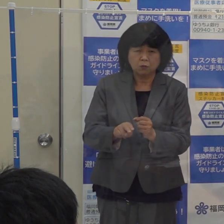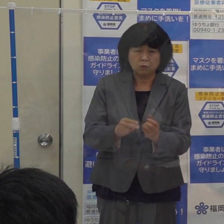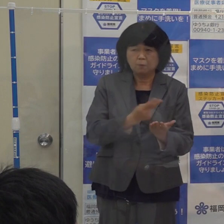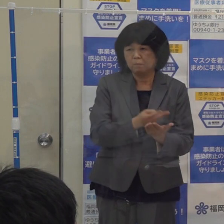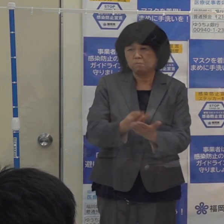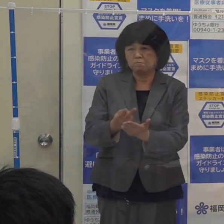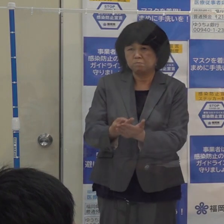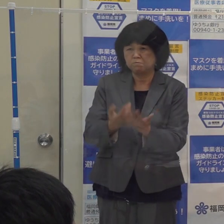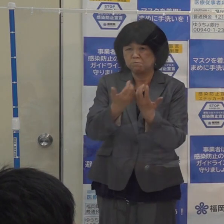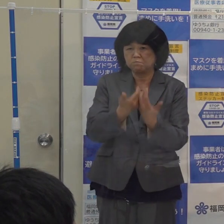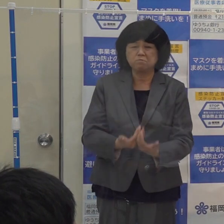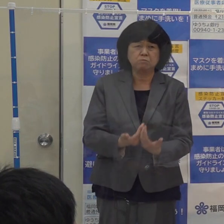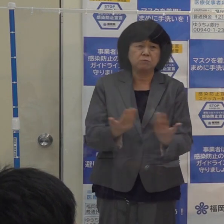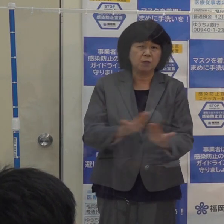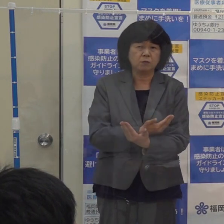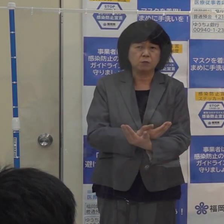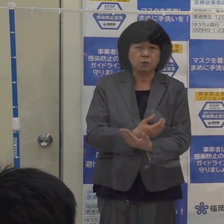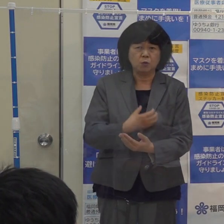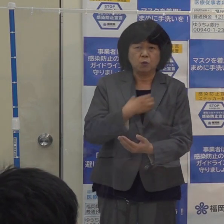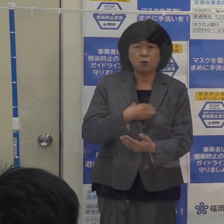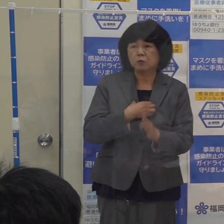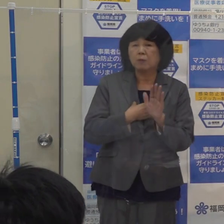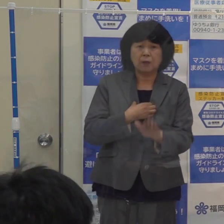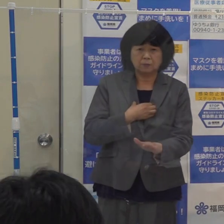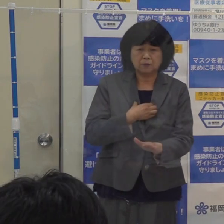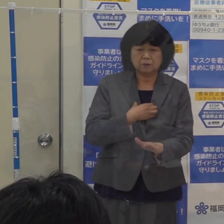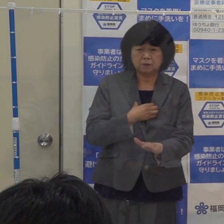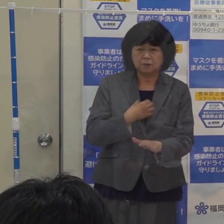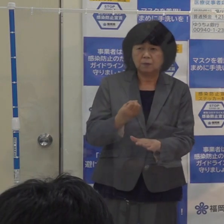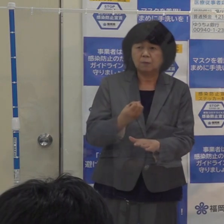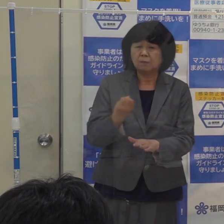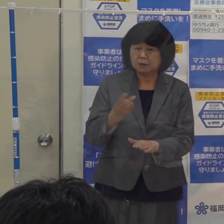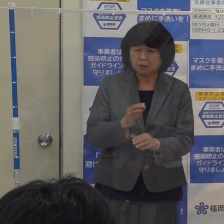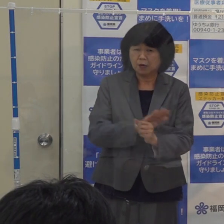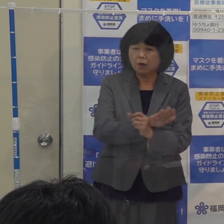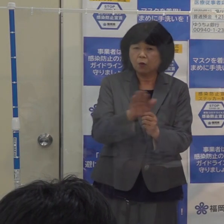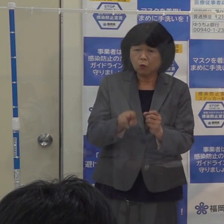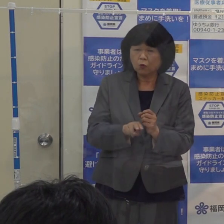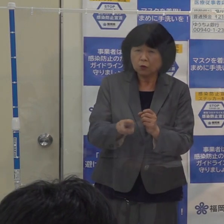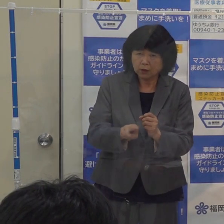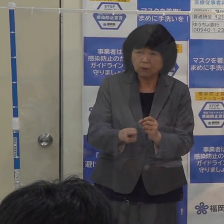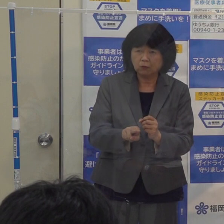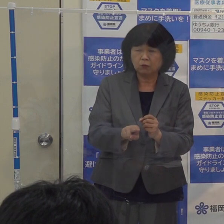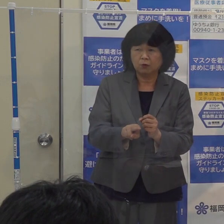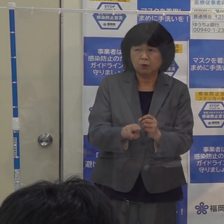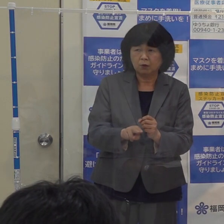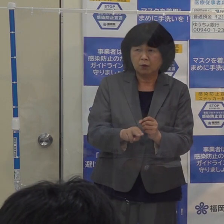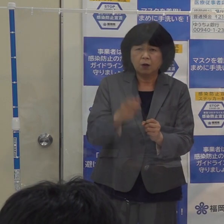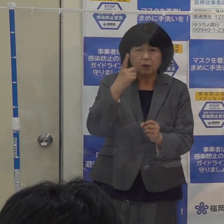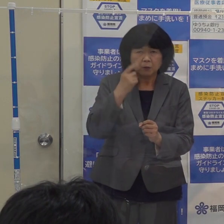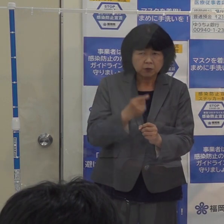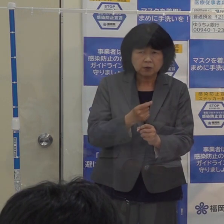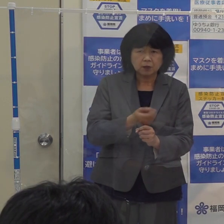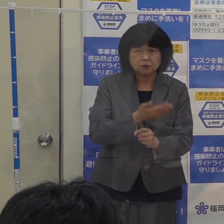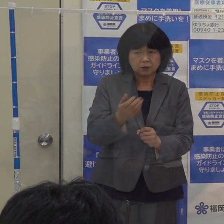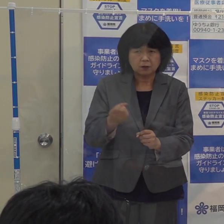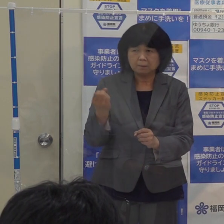それから コロナの次の波も 季節からいって懸念されているわけです